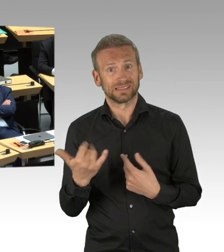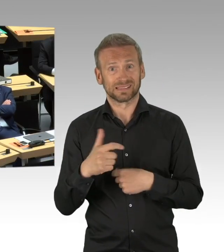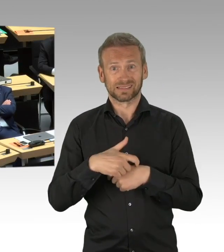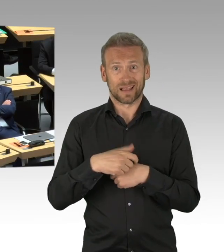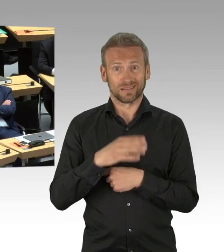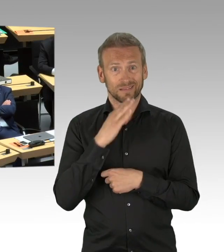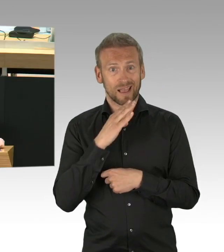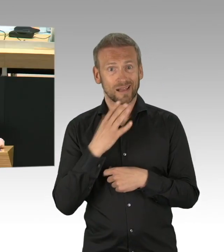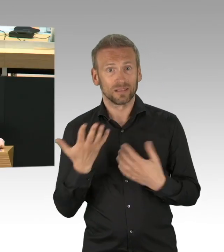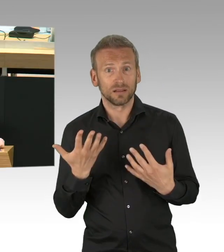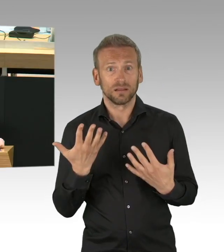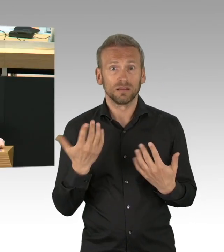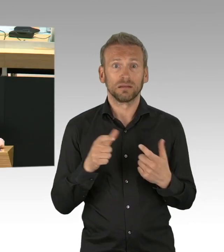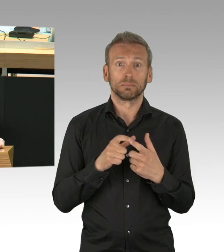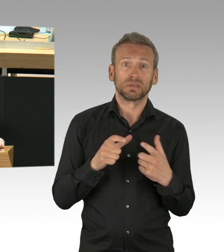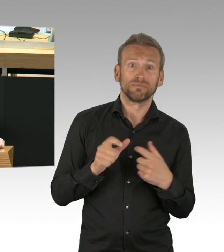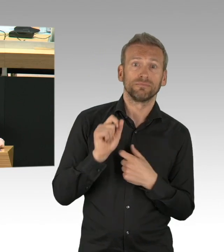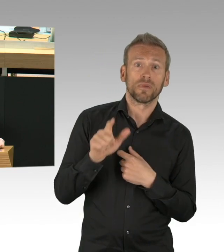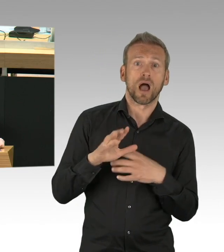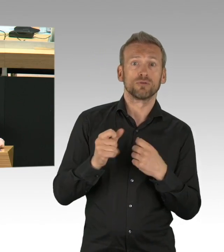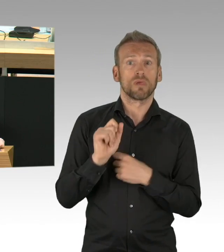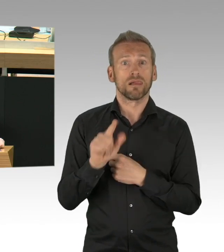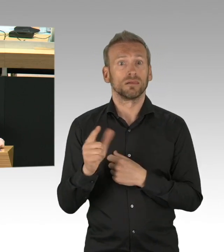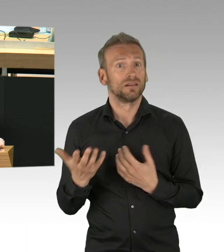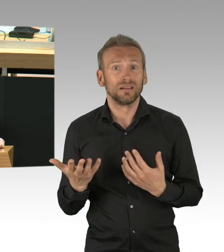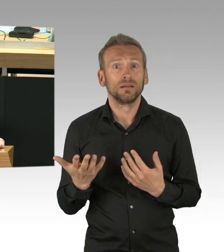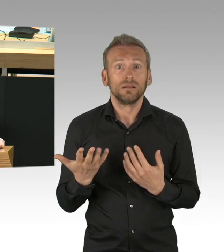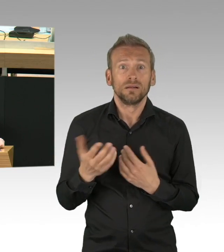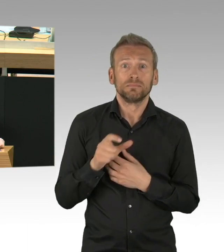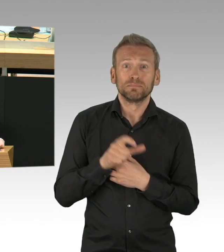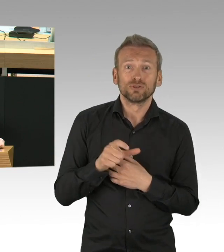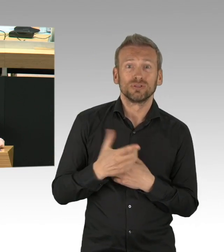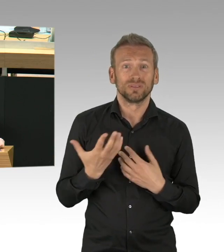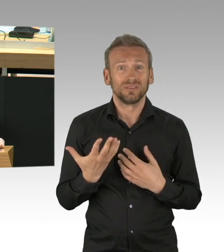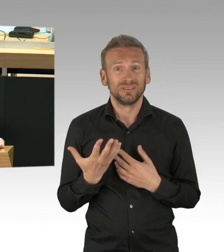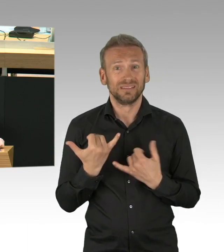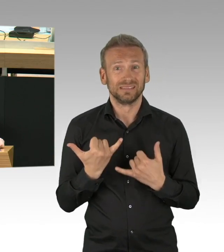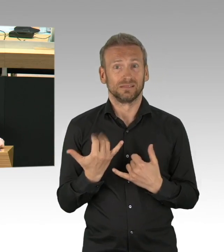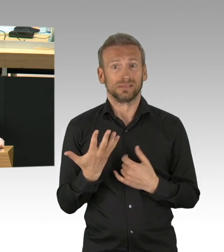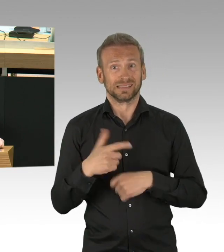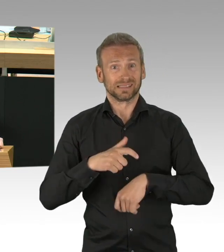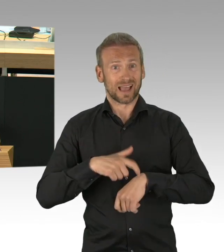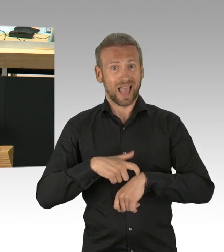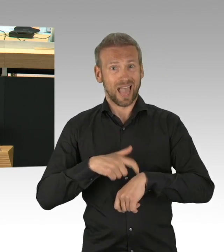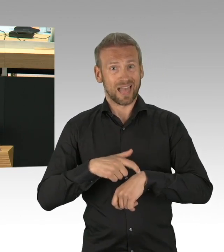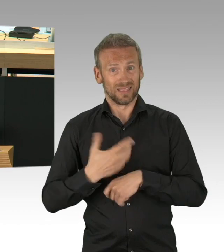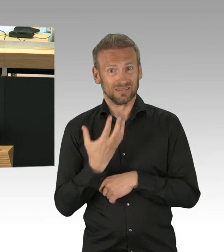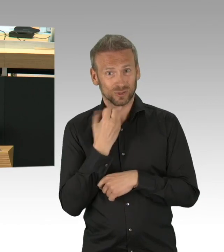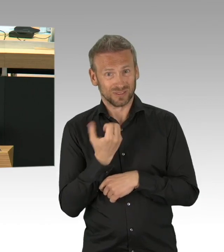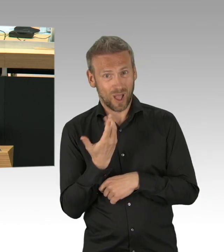und die Menschen wollen wissen, was Sie tun werden, dass auch das Kunst- und Kulturprogramm in der Stadt wieder eine Bühne bekommt.